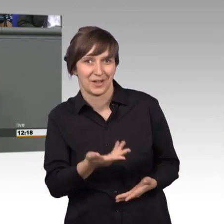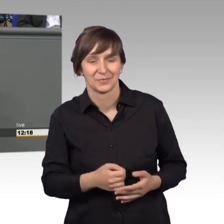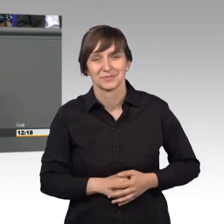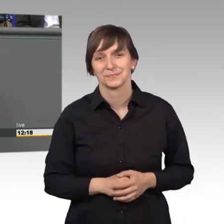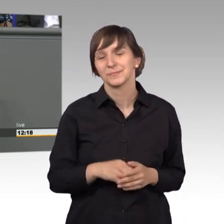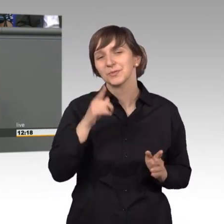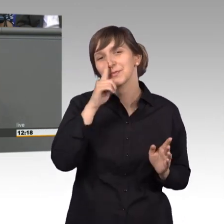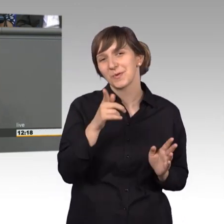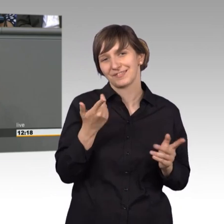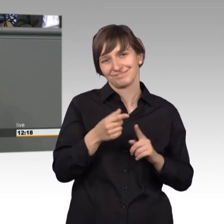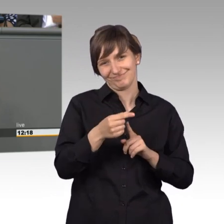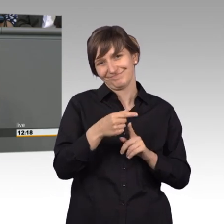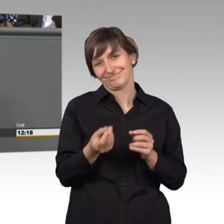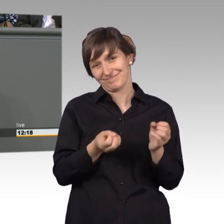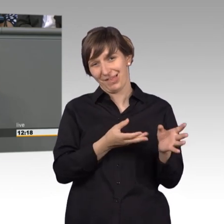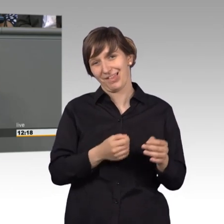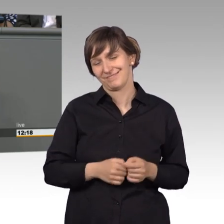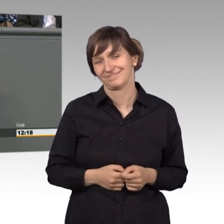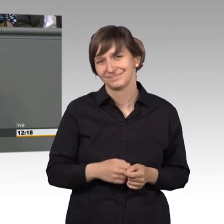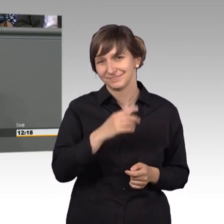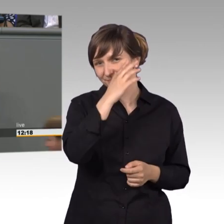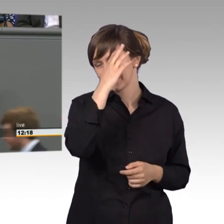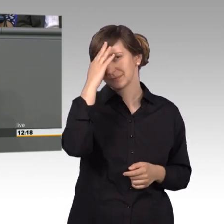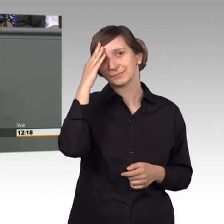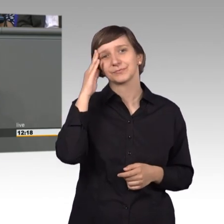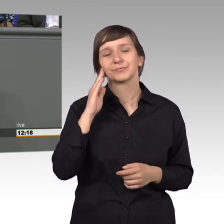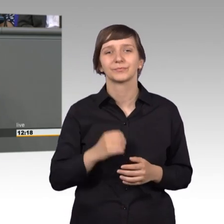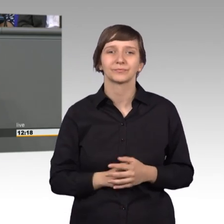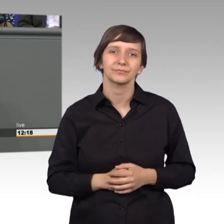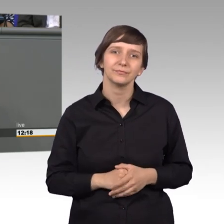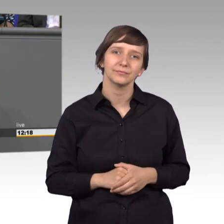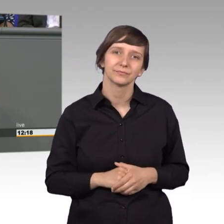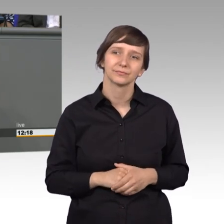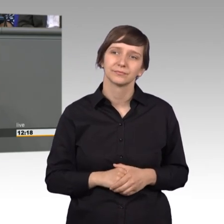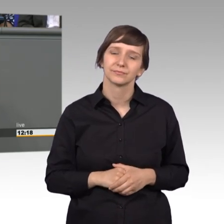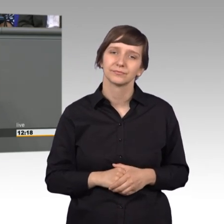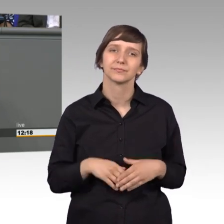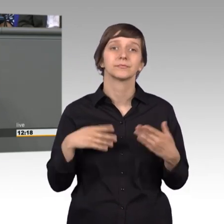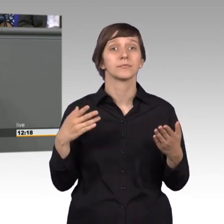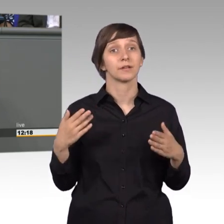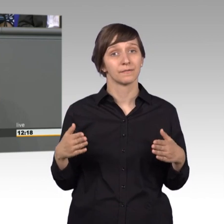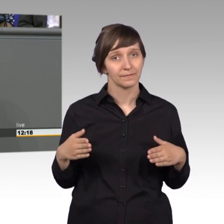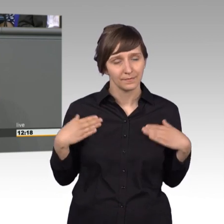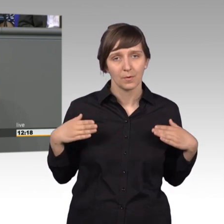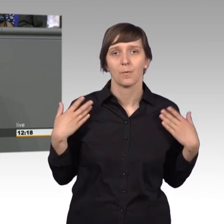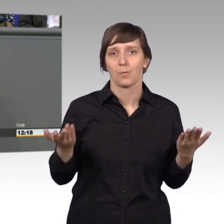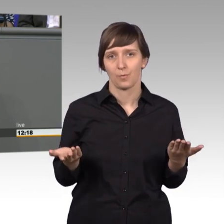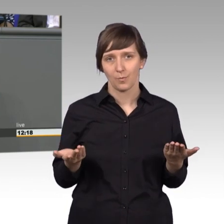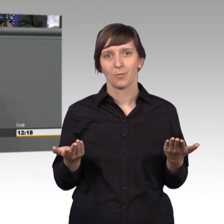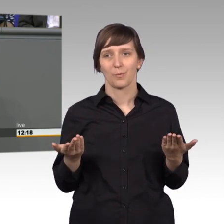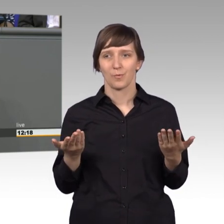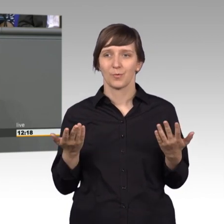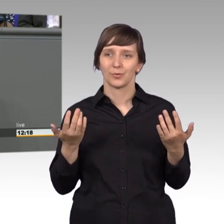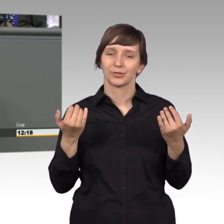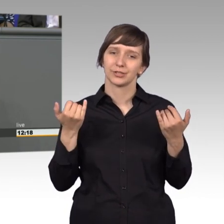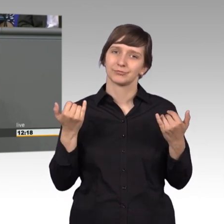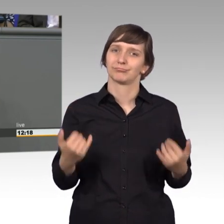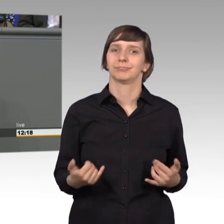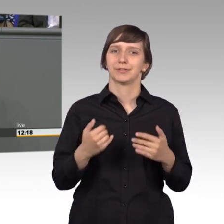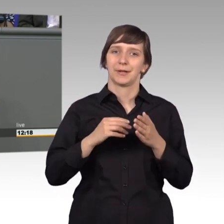Scherz am Rande. [Beifall] Ich freue mich nun, dass der Petitionsausschuss hier im